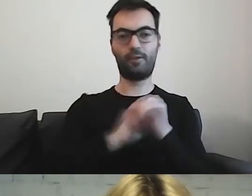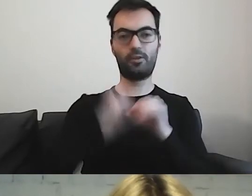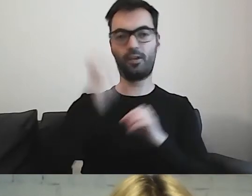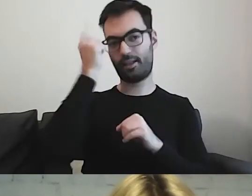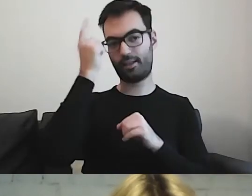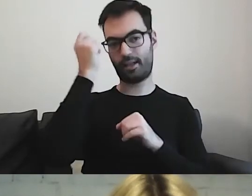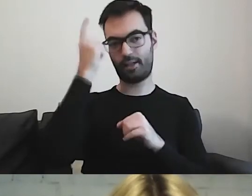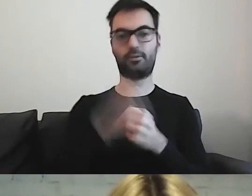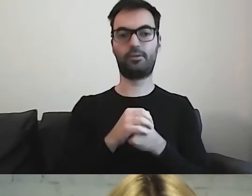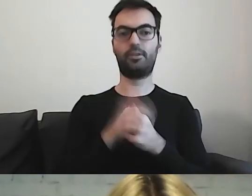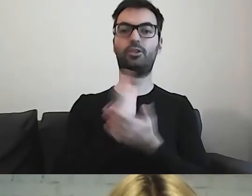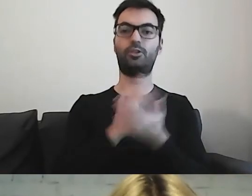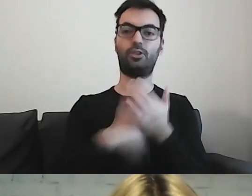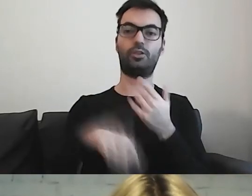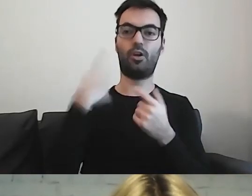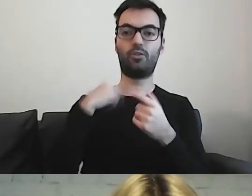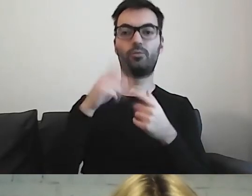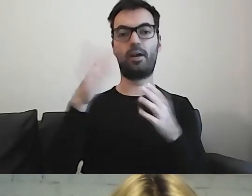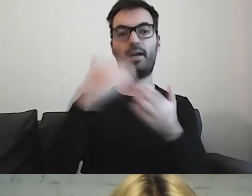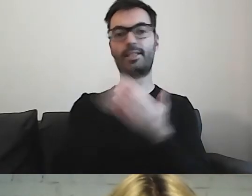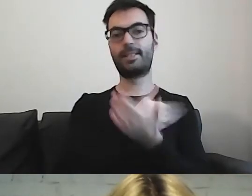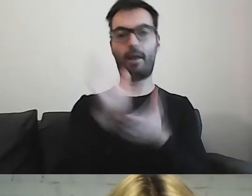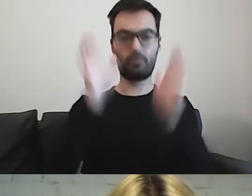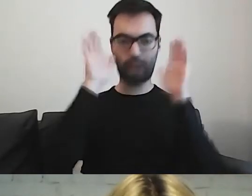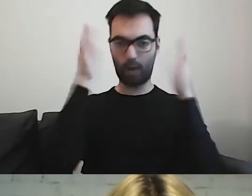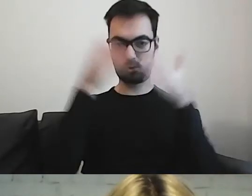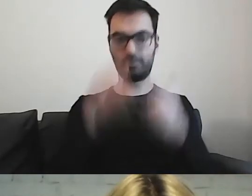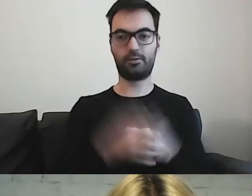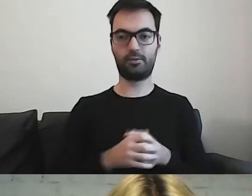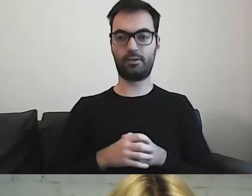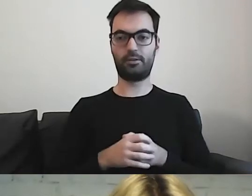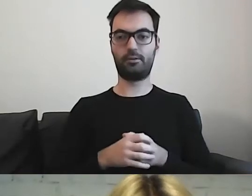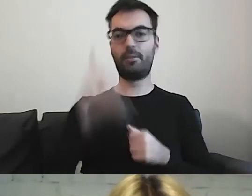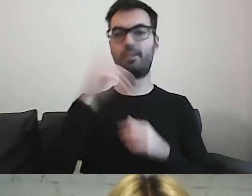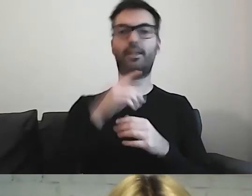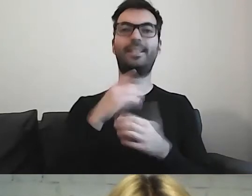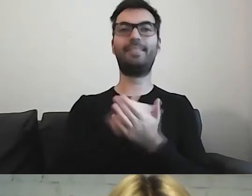Dla części osób w spektrum autyzmu - pamiętajcie, że spektrum jest bardzo szerokie.